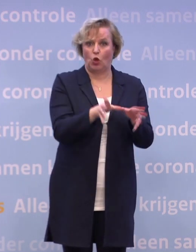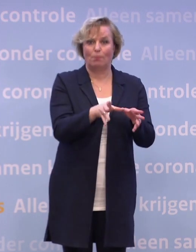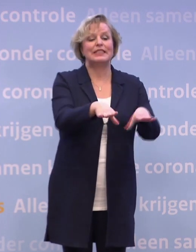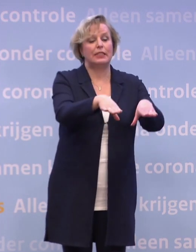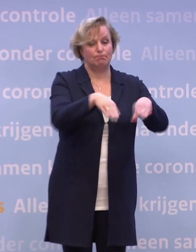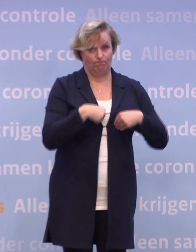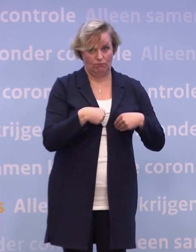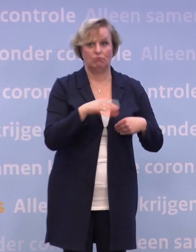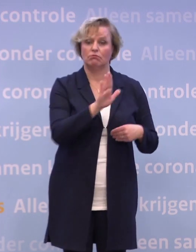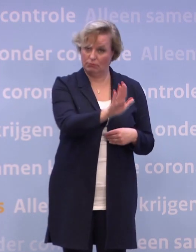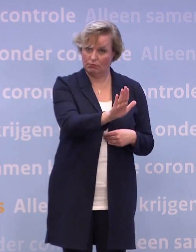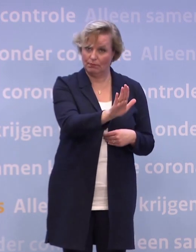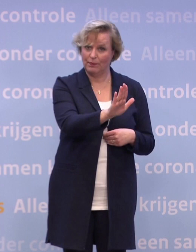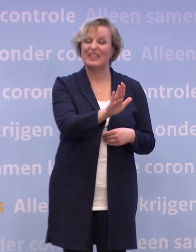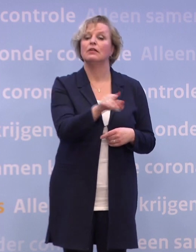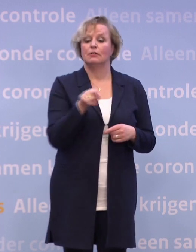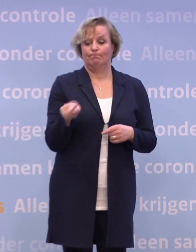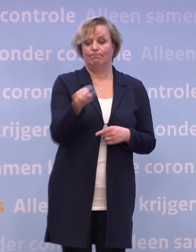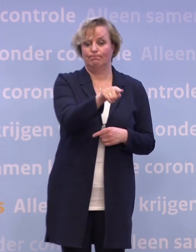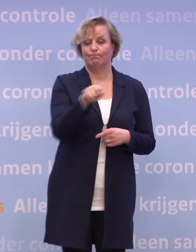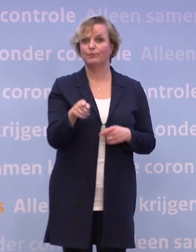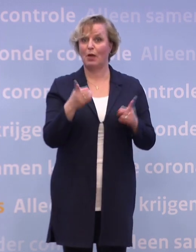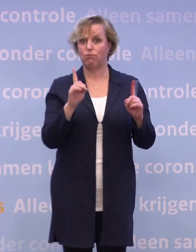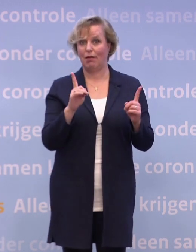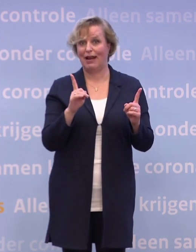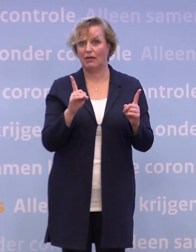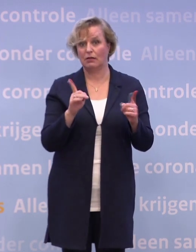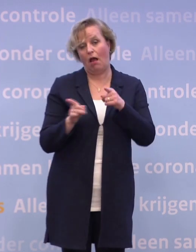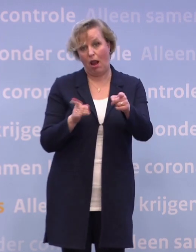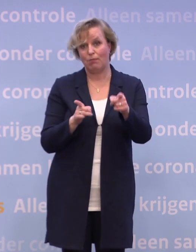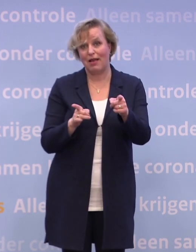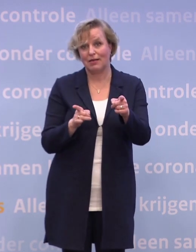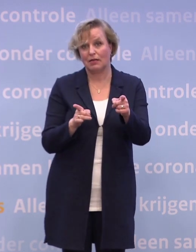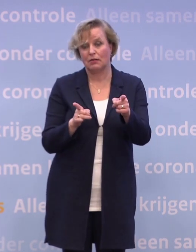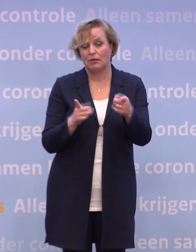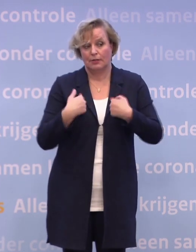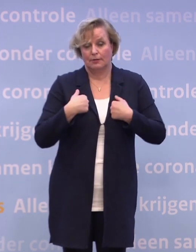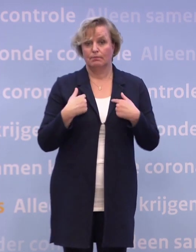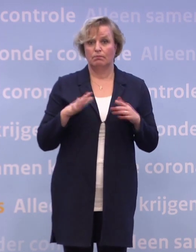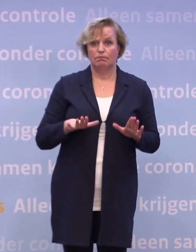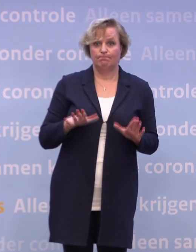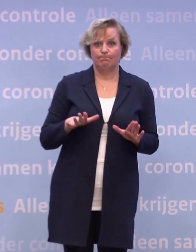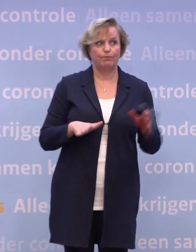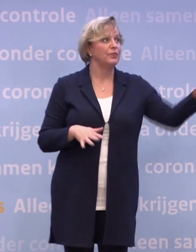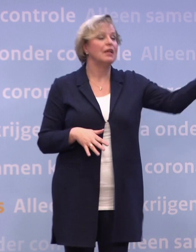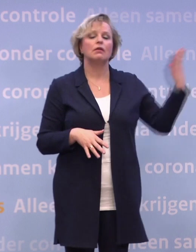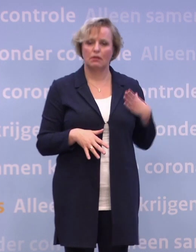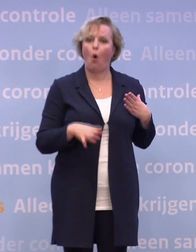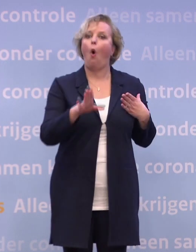En inderdaad: dat is een belangrijke afhankelijkheid. Een van de belangrijke afhankelijkheden zoals we die hebben. De daadwerkelijke levering is een belangrijke afhankelijkheid...